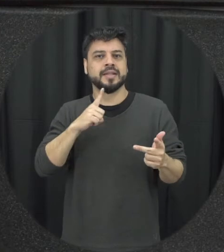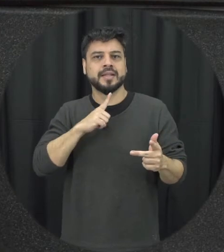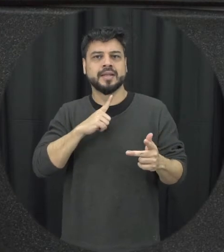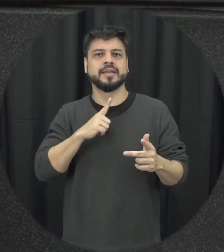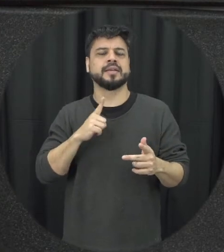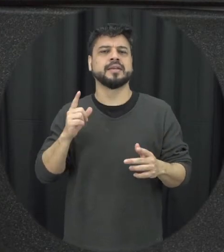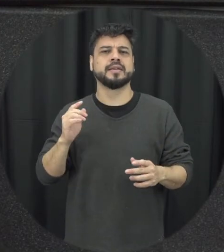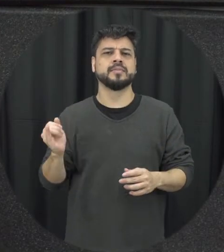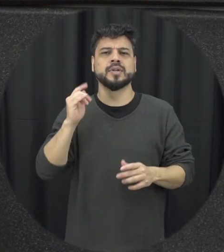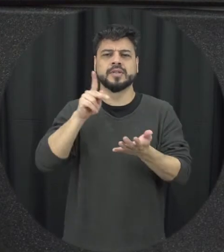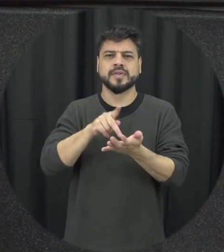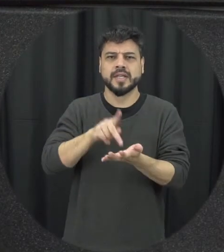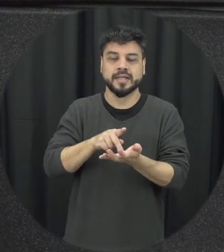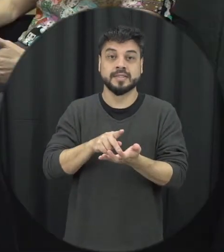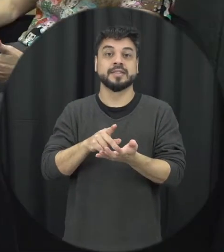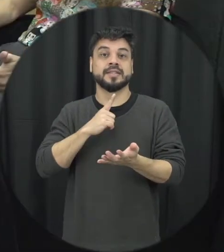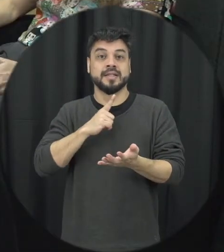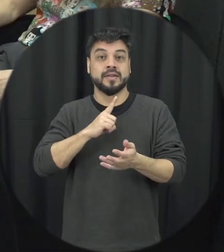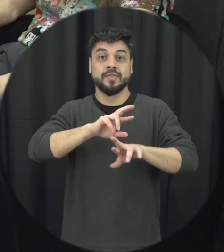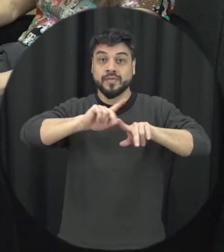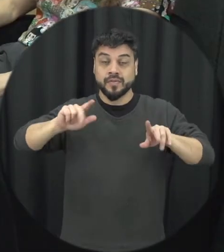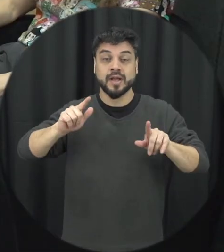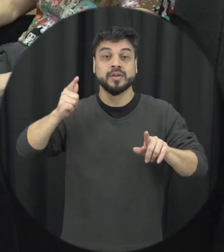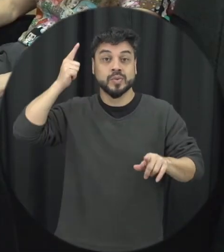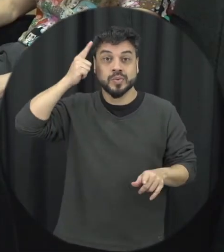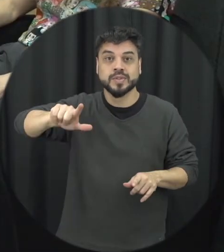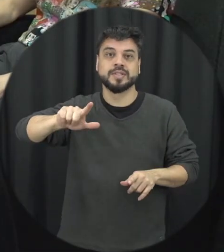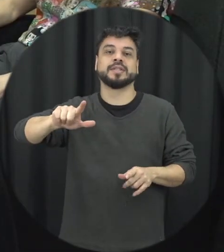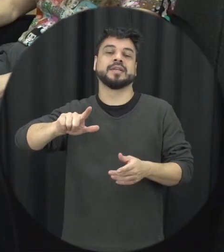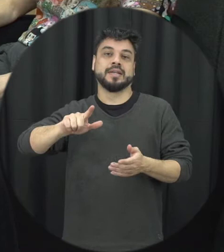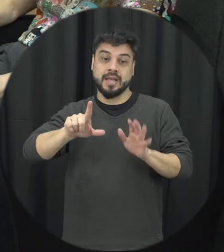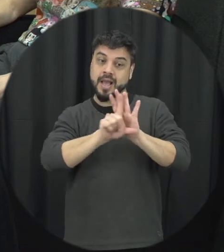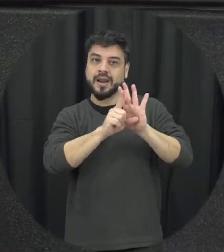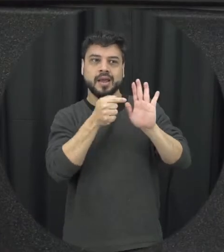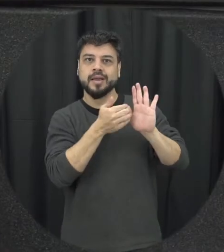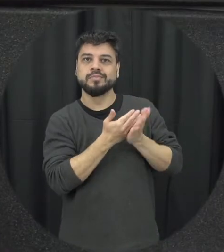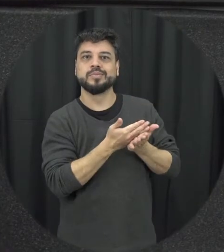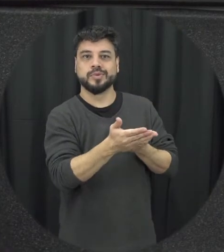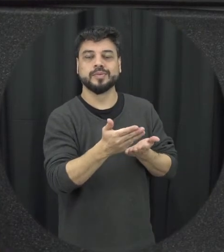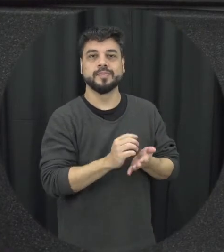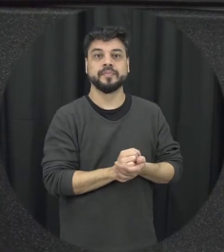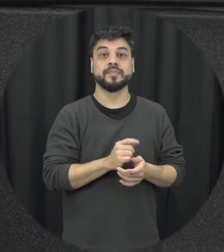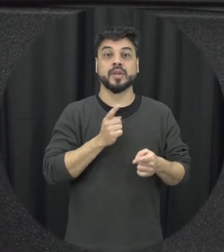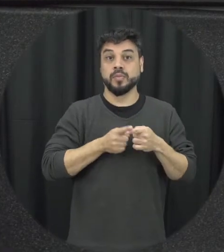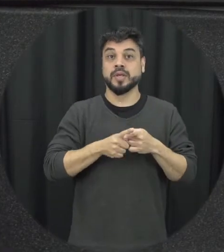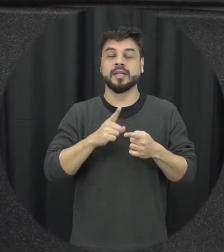fundamentais e tem muita coisa ainda a conquistar a partir da Lei eu acho que é a as medidas